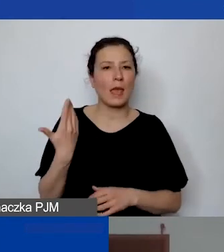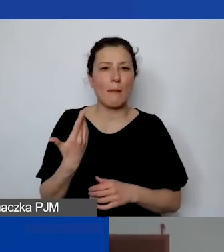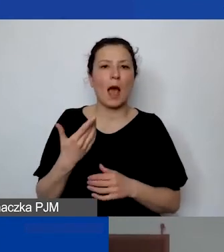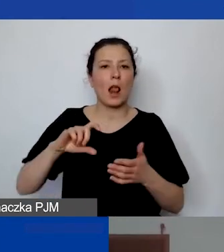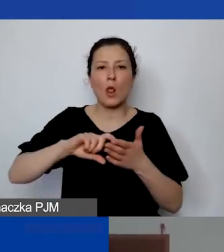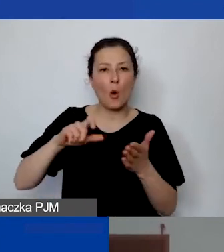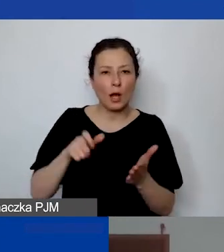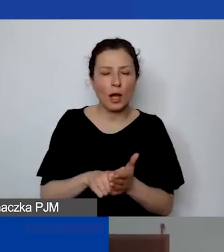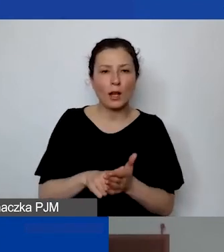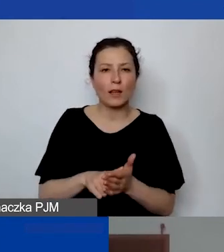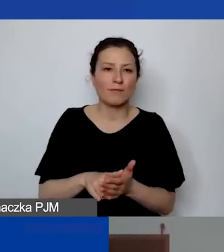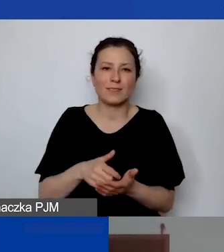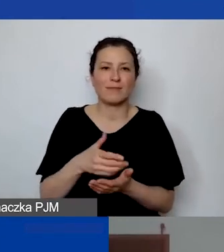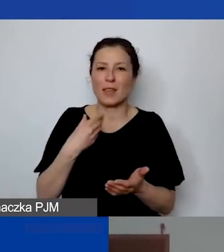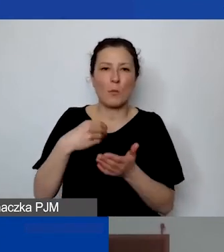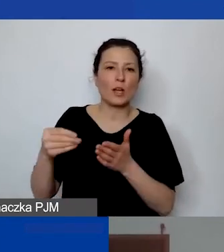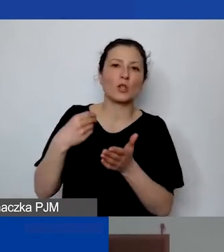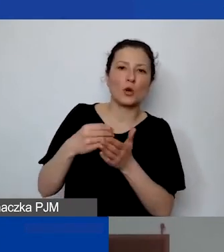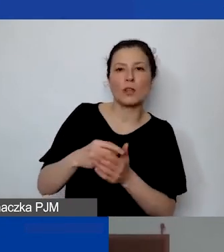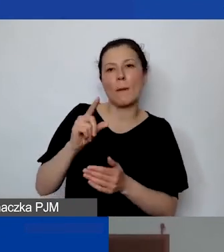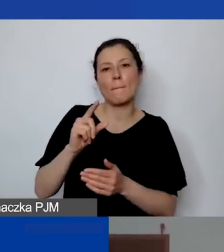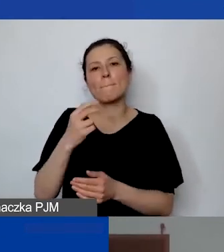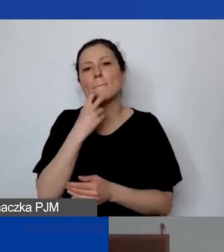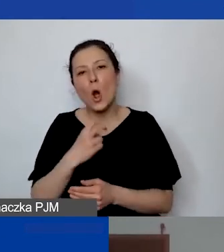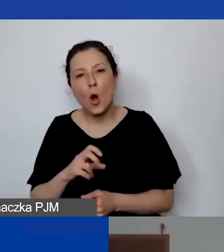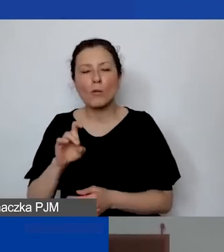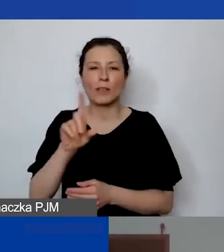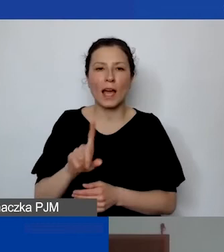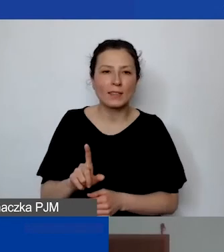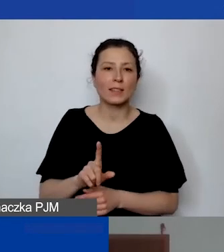więc nie ponosi kosztów mediów, może ponosić koszty telefonu,